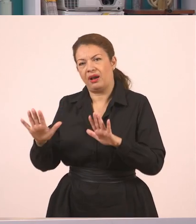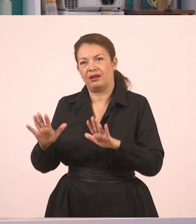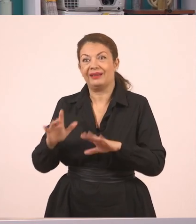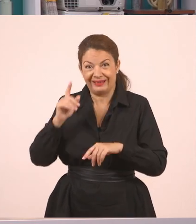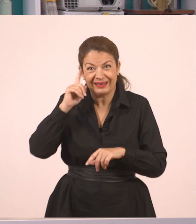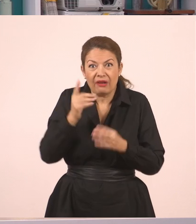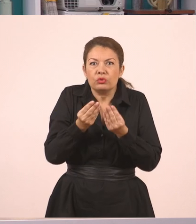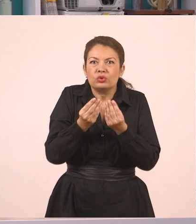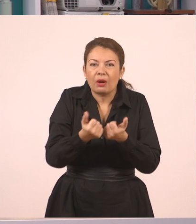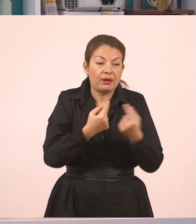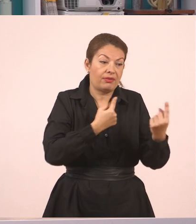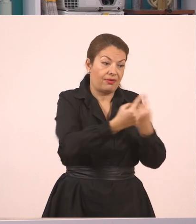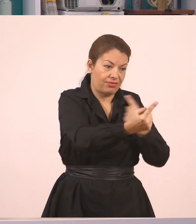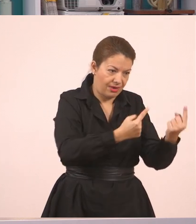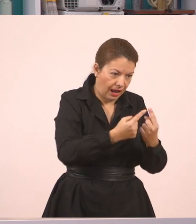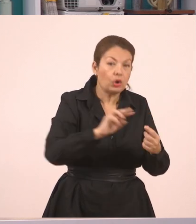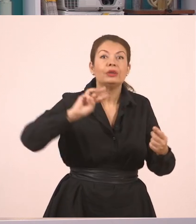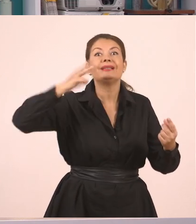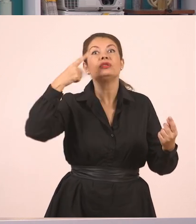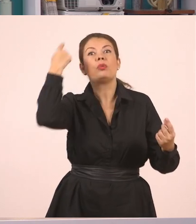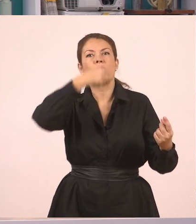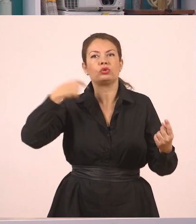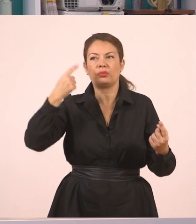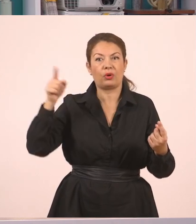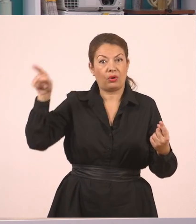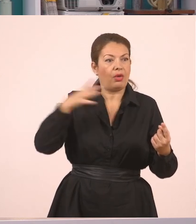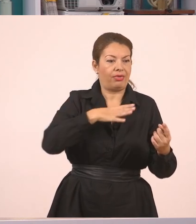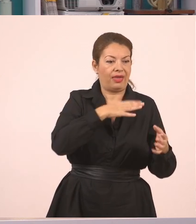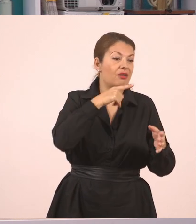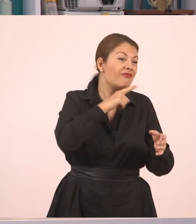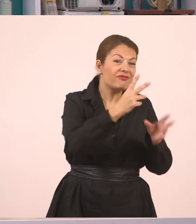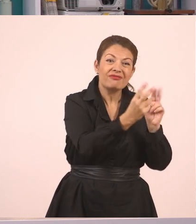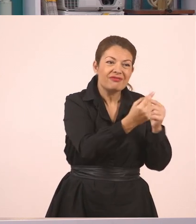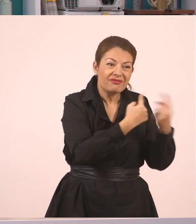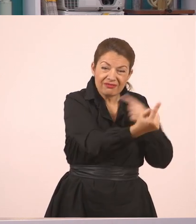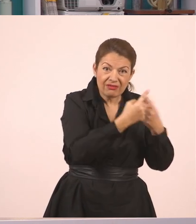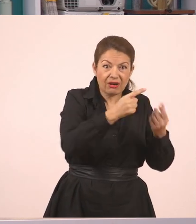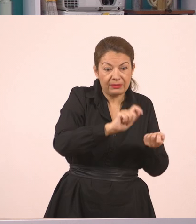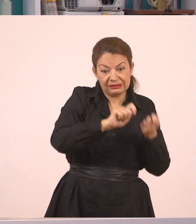τον λέμε σε ένα άλλο παιδί, έχουμε δηλαδή πλάγιο λόγο.